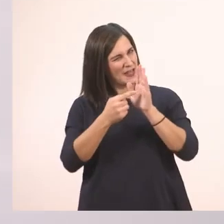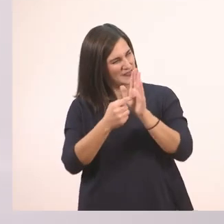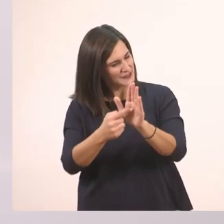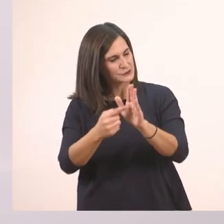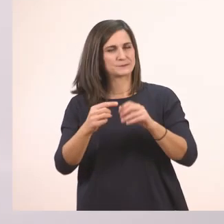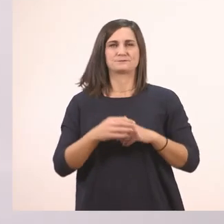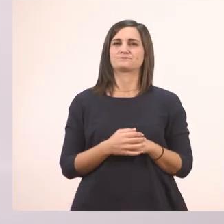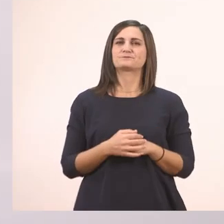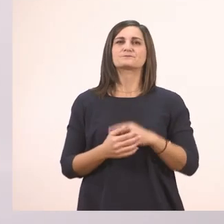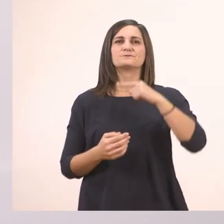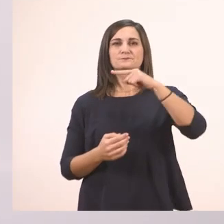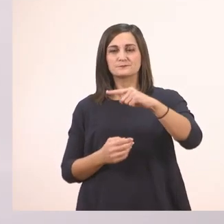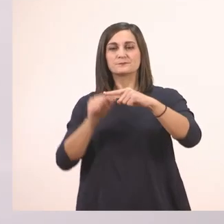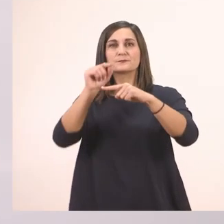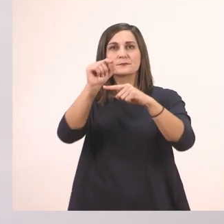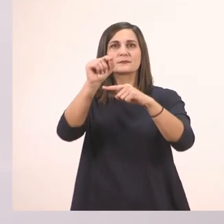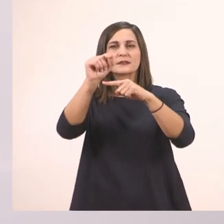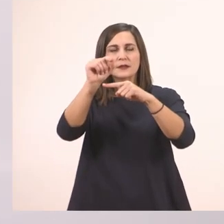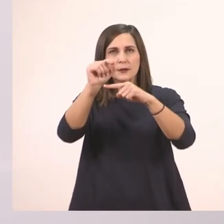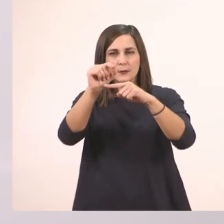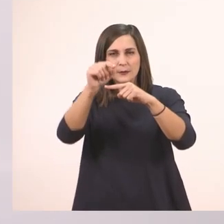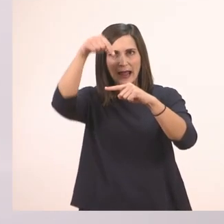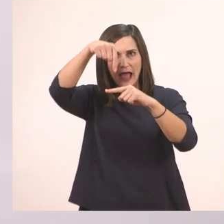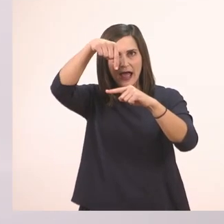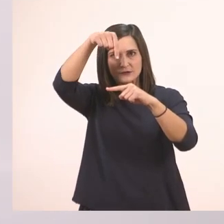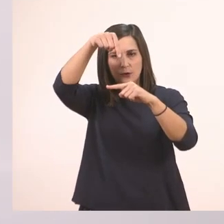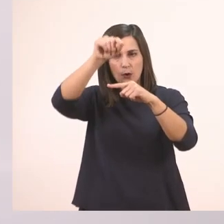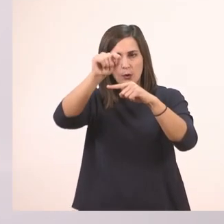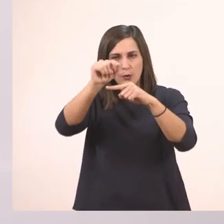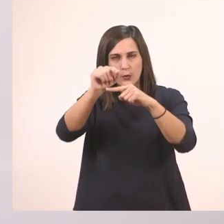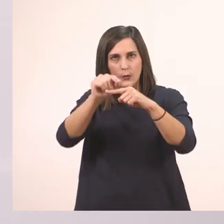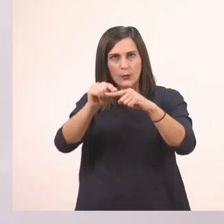Ξεκινάω από τη μέση της γραμμής, κατεβαίνω προς τα κάτω και κάνω ένα μπαστουνάκι.